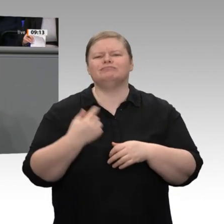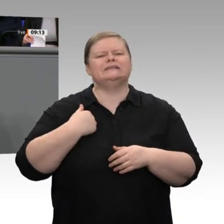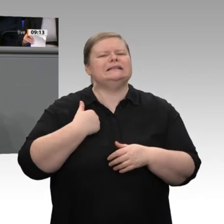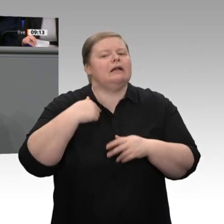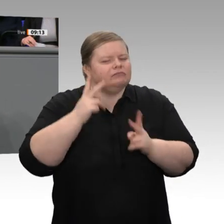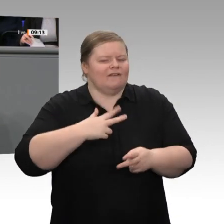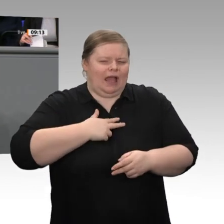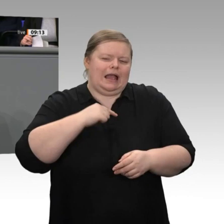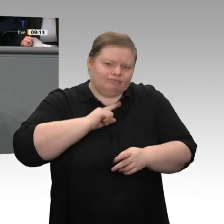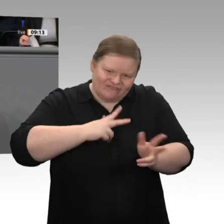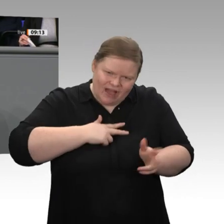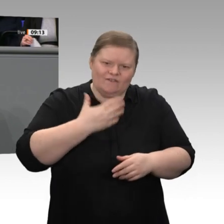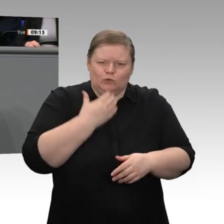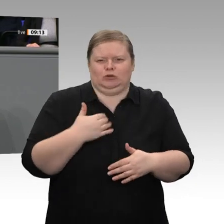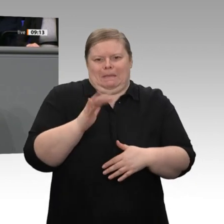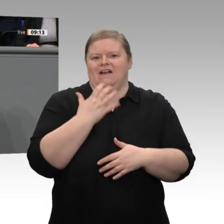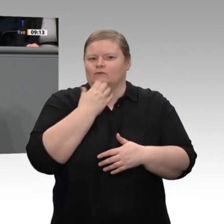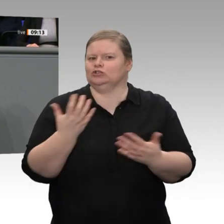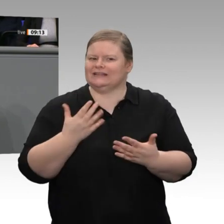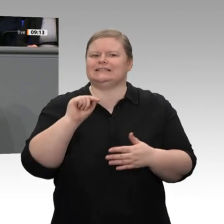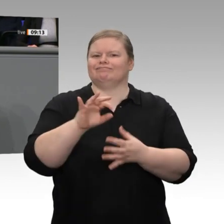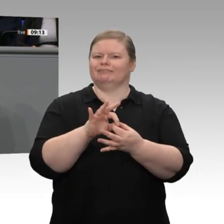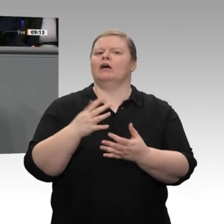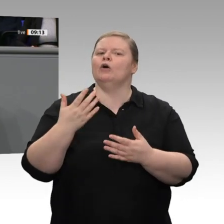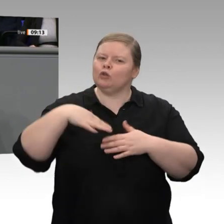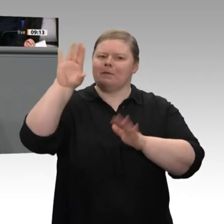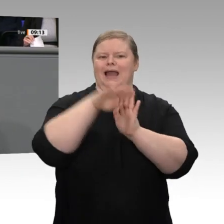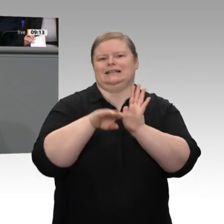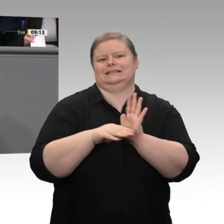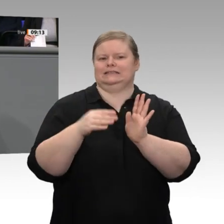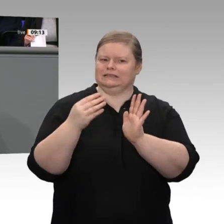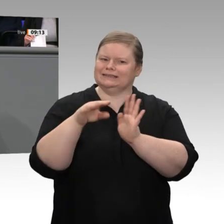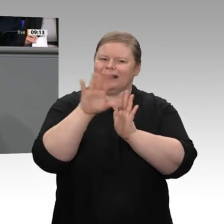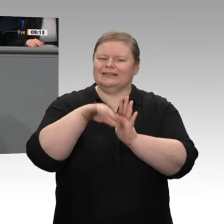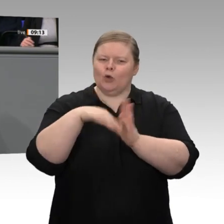einige Monate Zeit bis zur nächsten Bundestagswahl. Ich vertraue darauf, dass wir gemeinsam